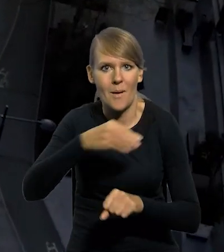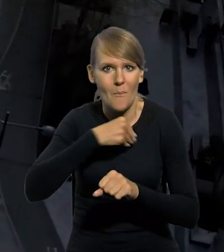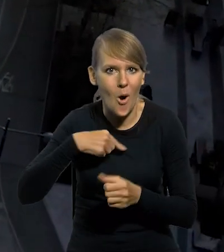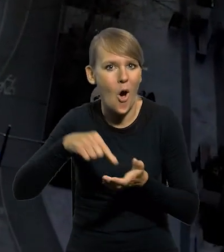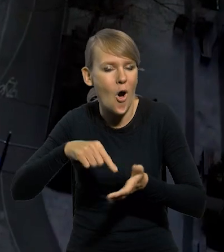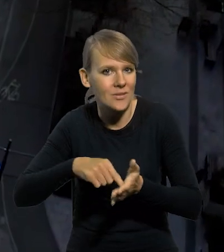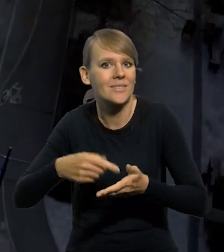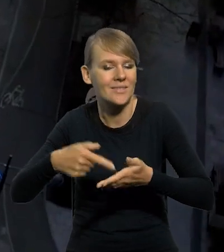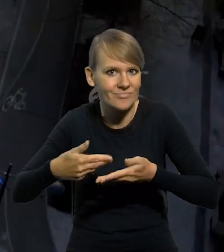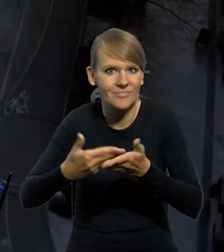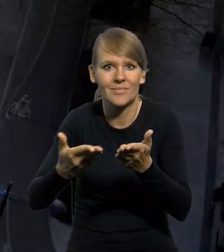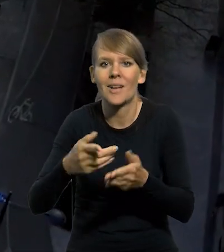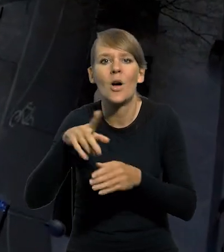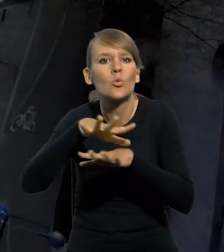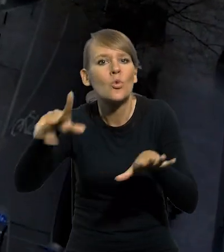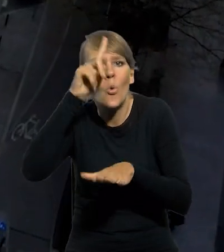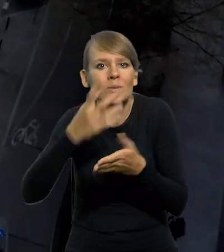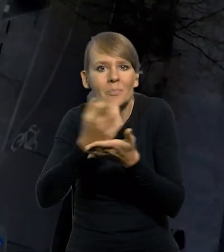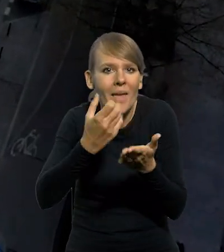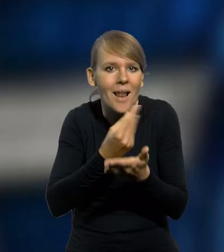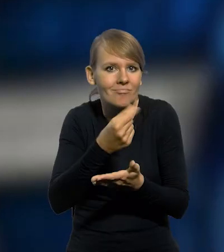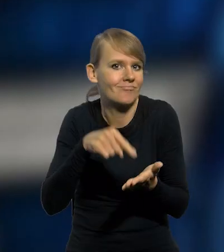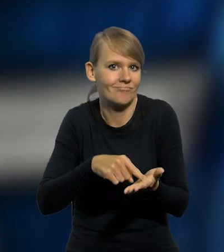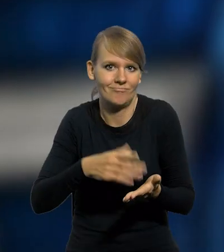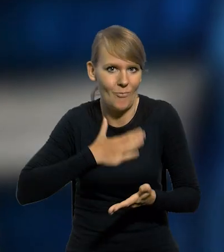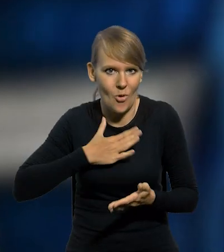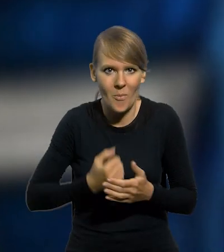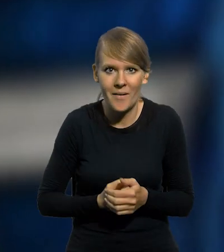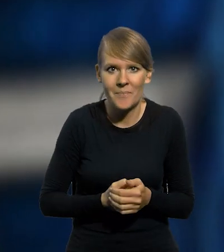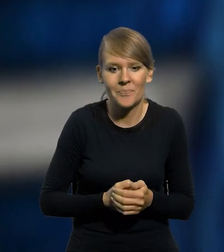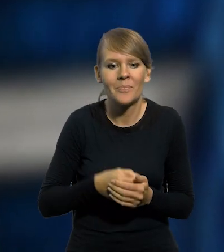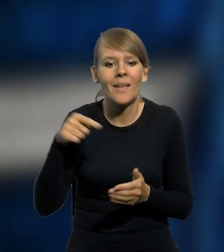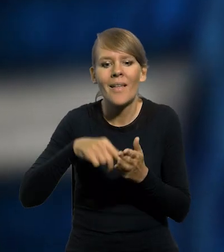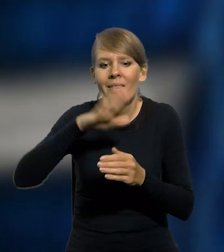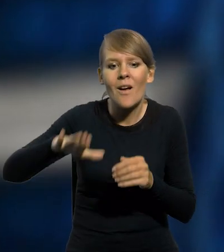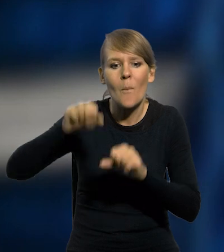cieszą się dużym uznaniem wśród numizmatyków. W 2022 roku Narodowy Bank Polski